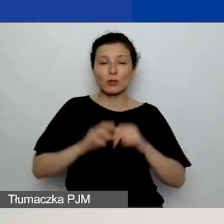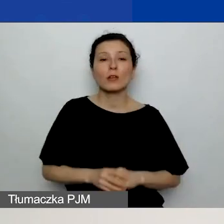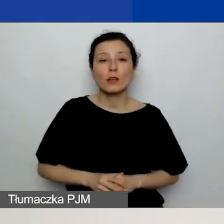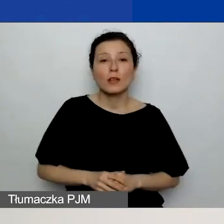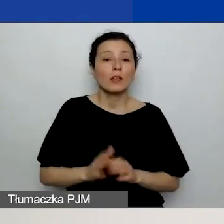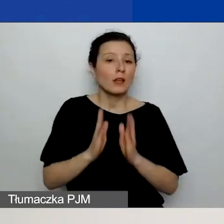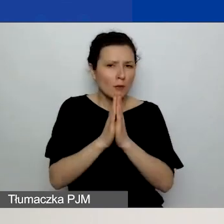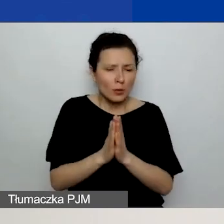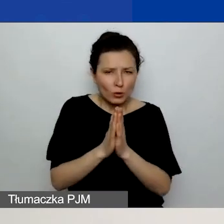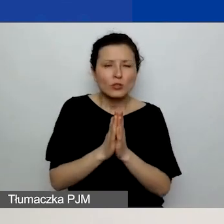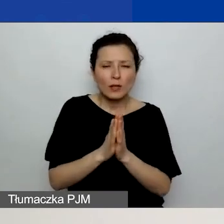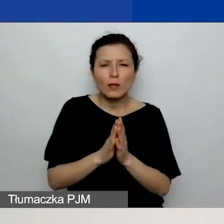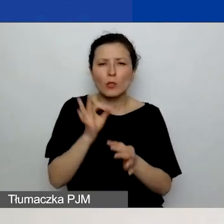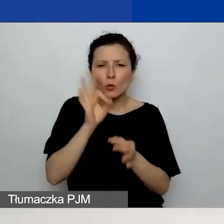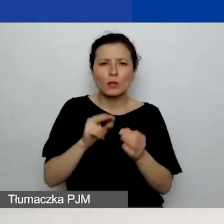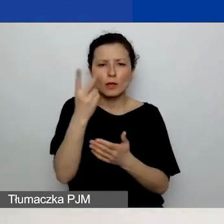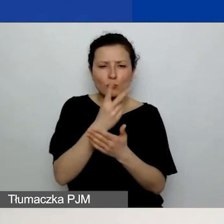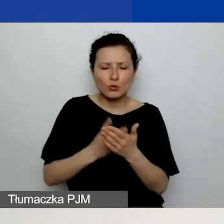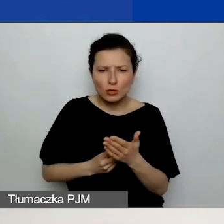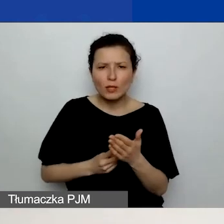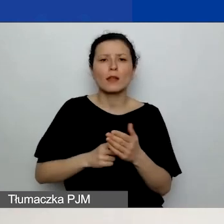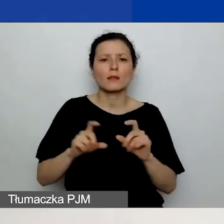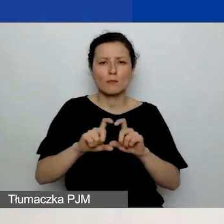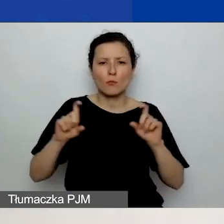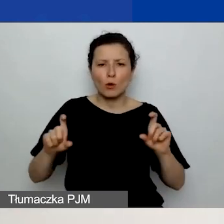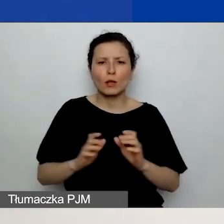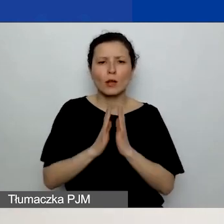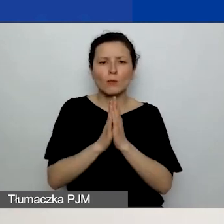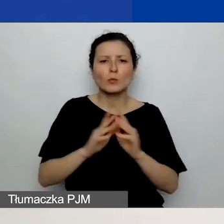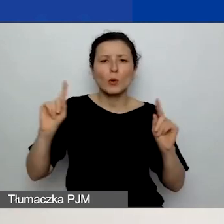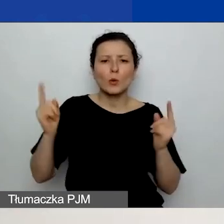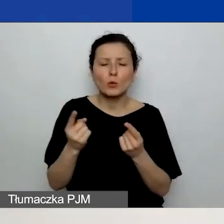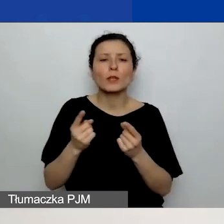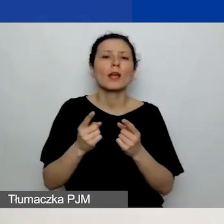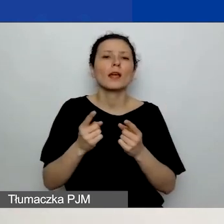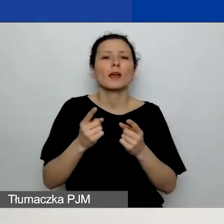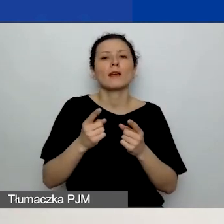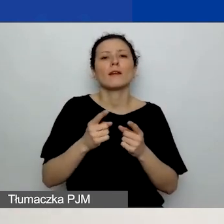Prosimy o skrótowe wymienienie planowanych kosztów remontów i wyposażenia,